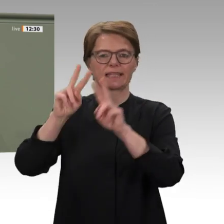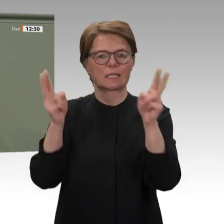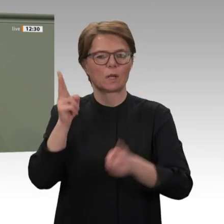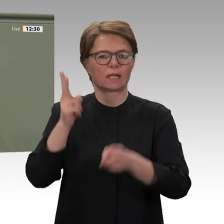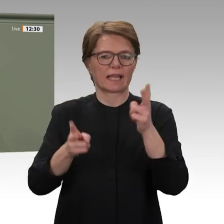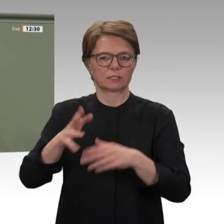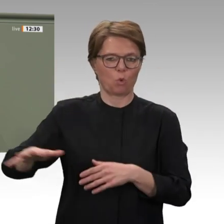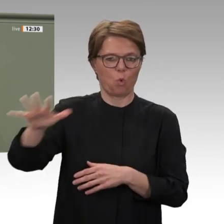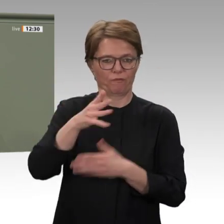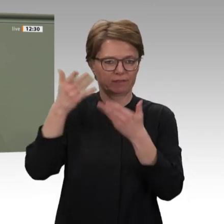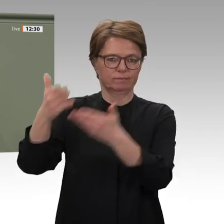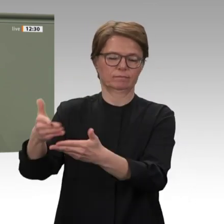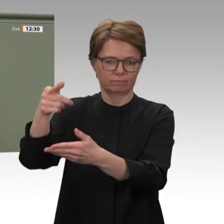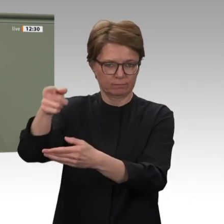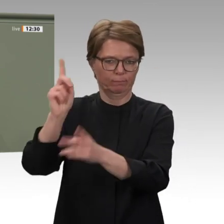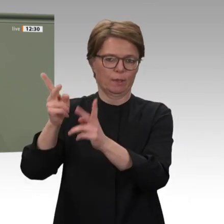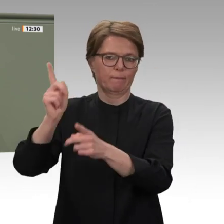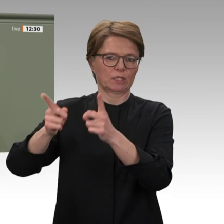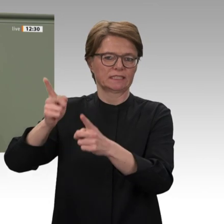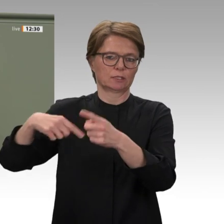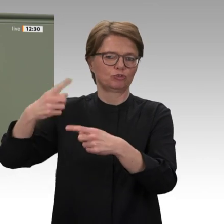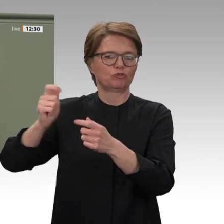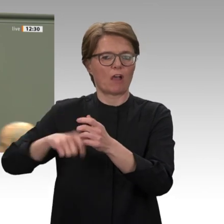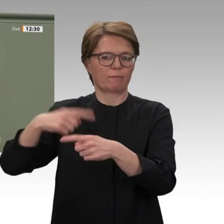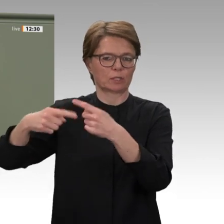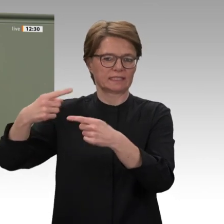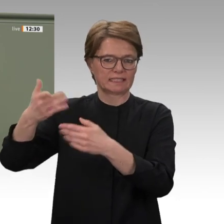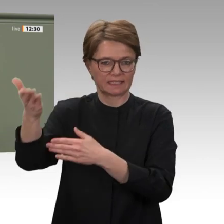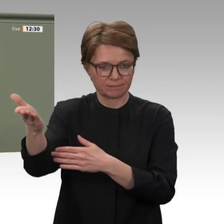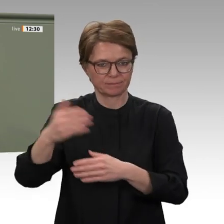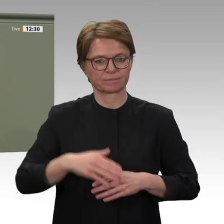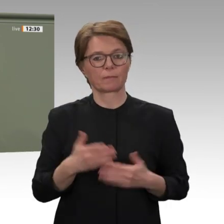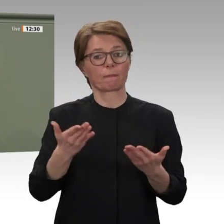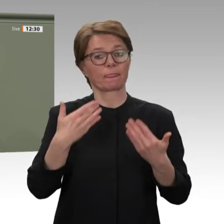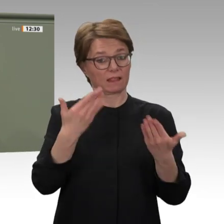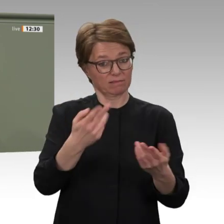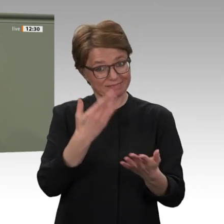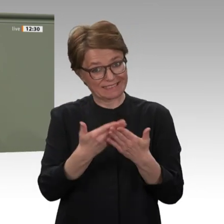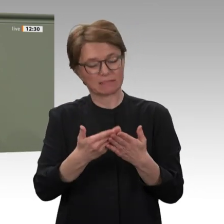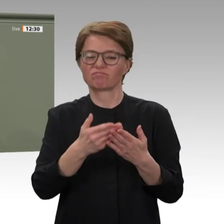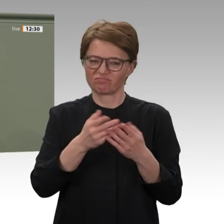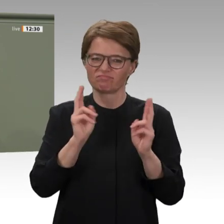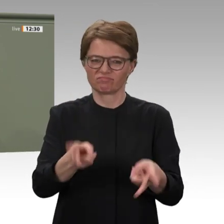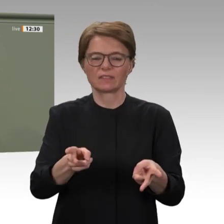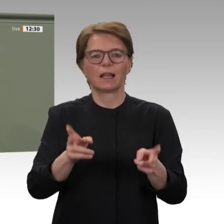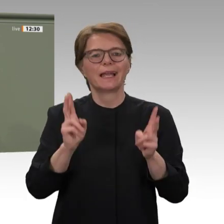den Polizeibeamten und den Entwicklungshelfern danken, die sich vor Ort mit ganzer Kraft einsetzen.